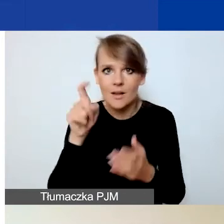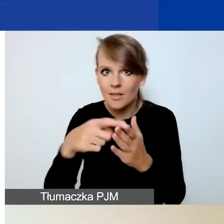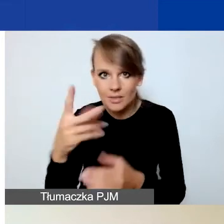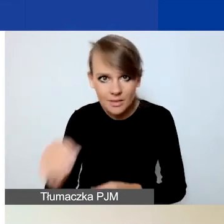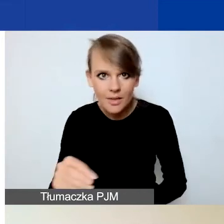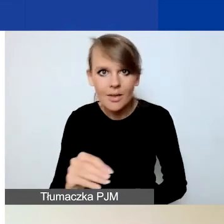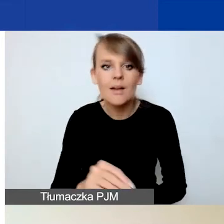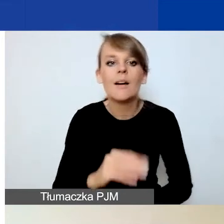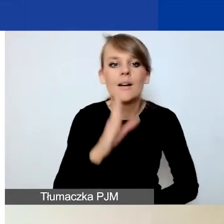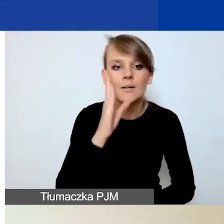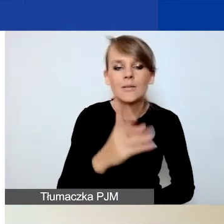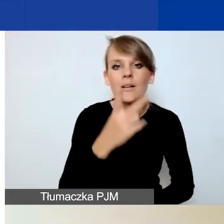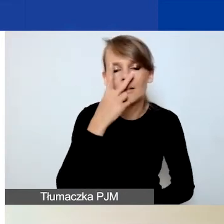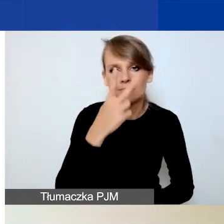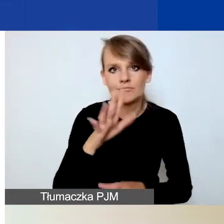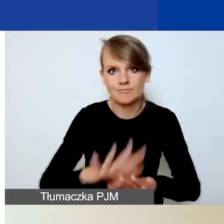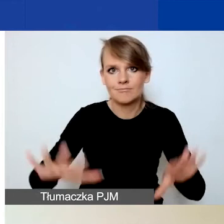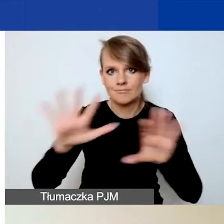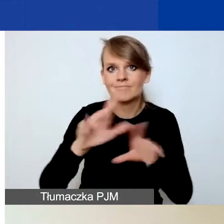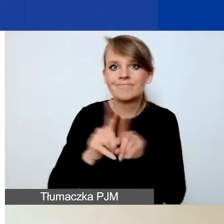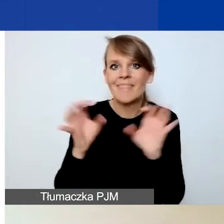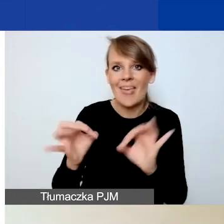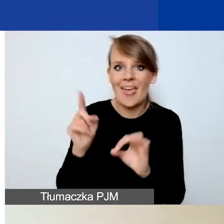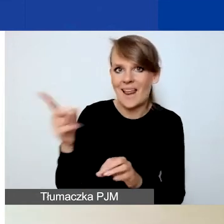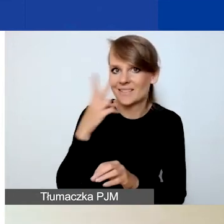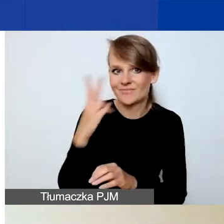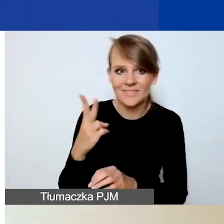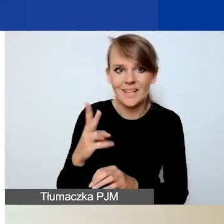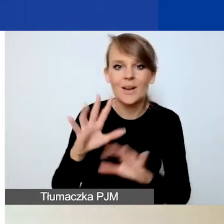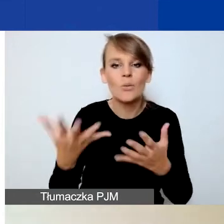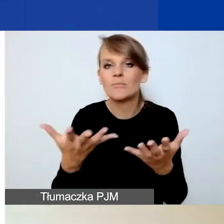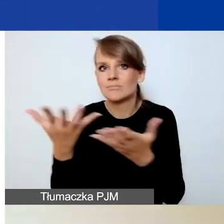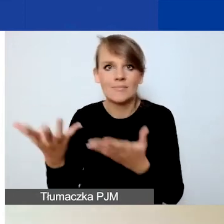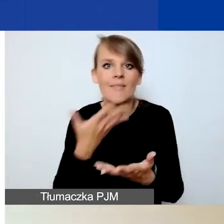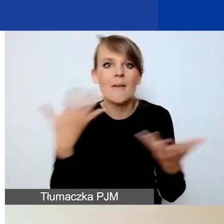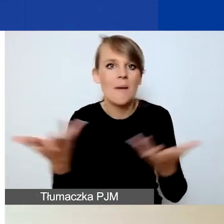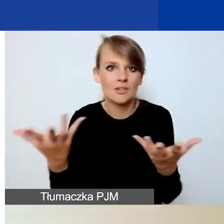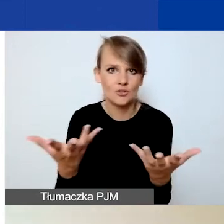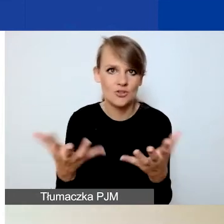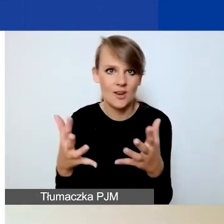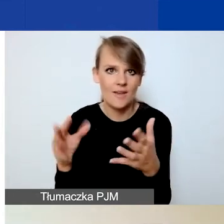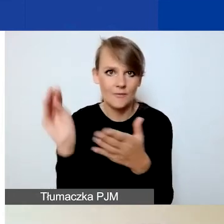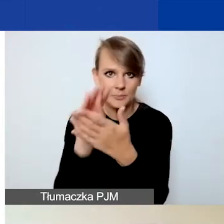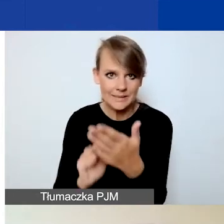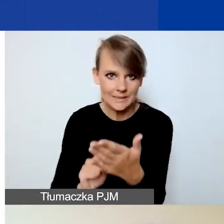właśnie taki widok jak w tej chwili na slajdzie. Czyli nie będziecie mieli gdzie wpisać opisów poszczególnych działań.